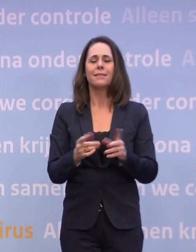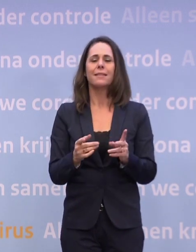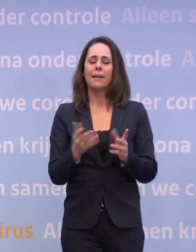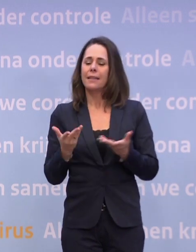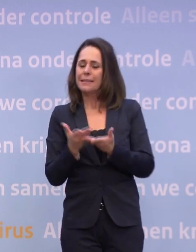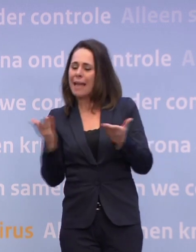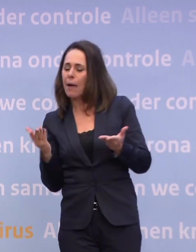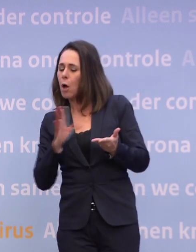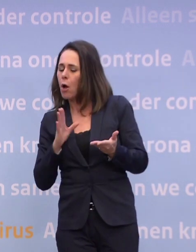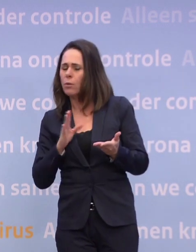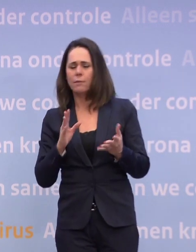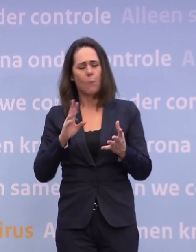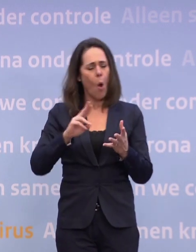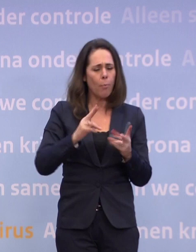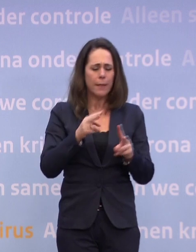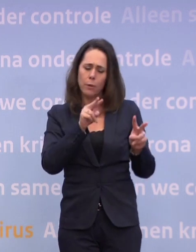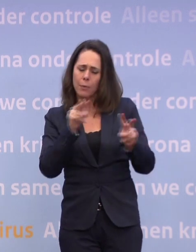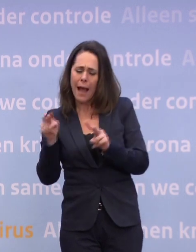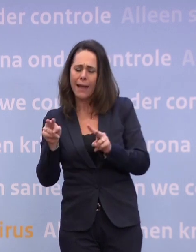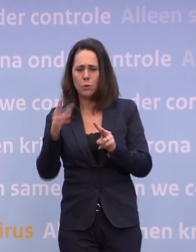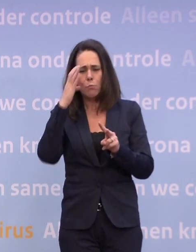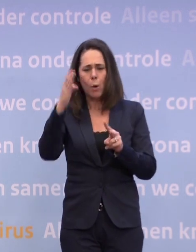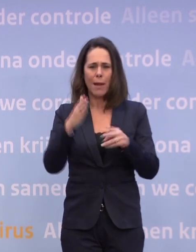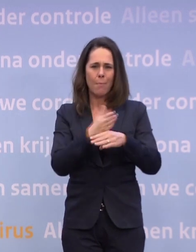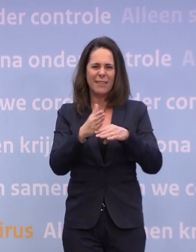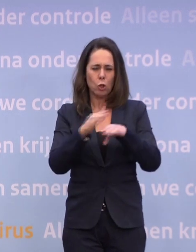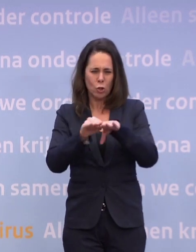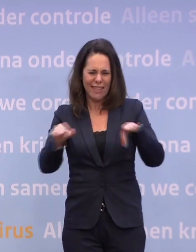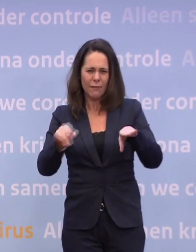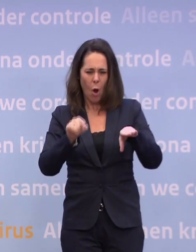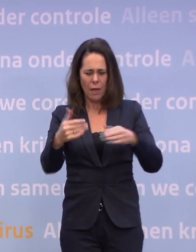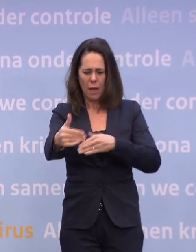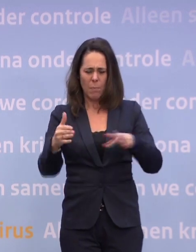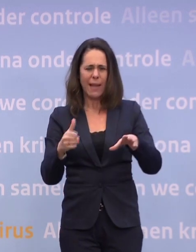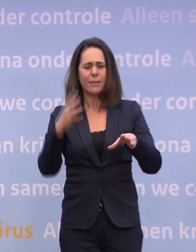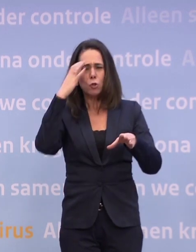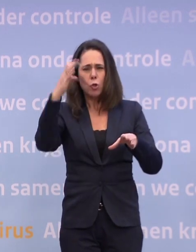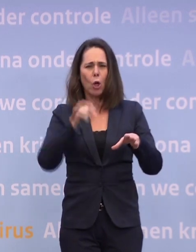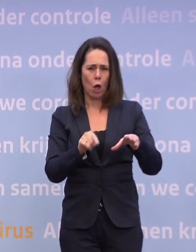Want er zat een probleem met de routekaart op het tussenniveau, dat niveau 'zorgelijk'. Dat pakket was niet zwaar genoeg, dat zagen we in september.